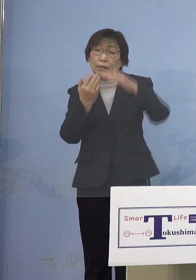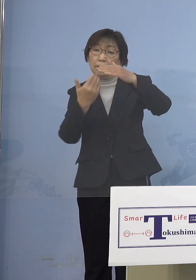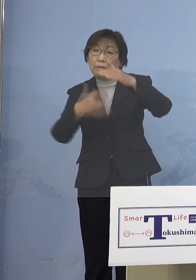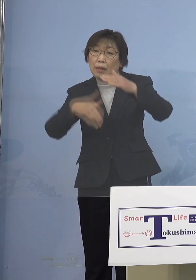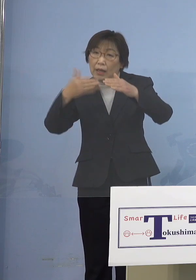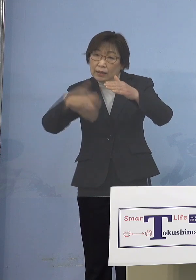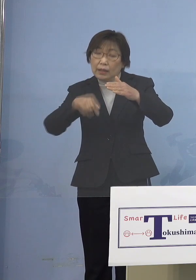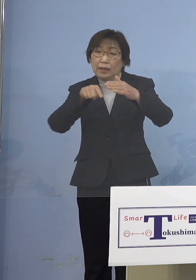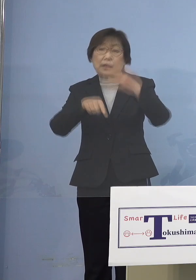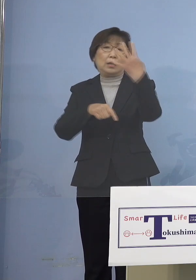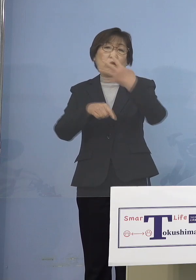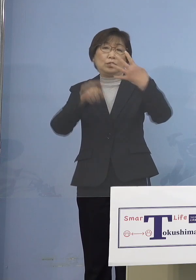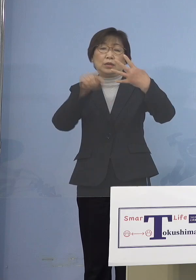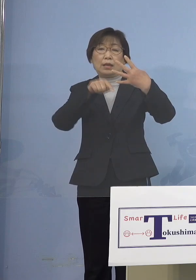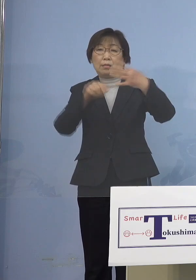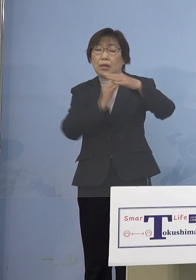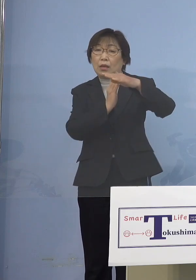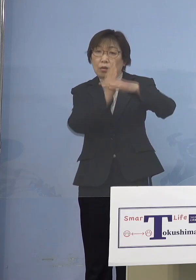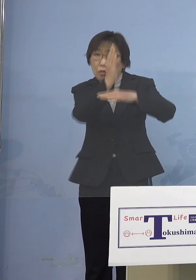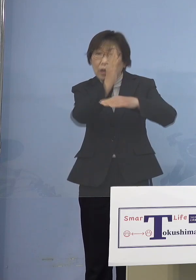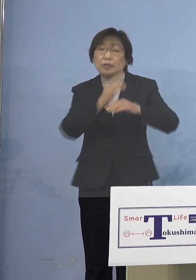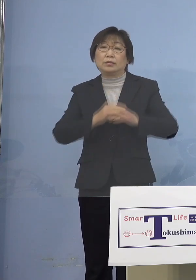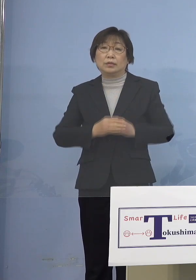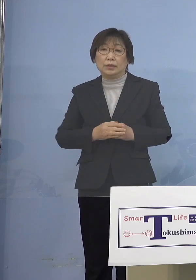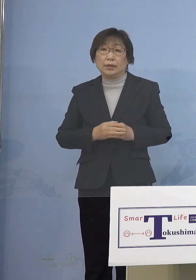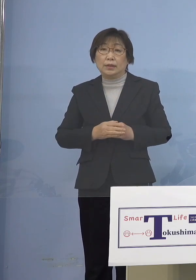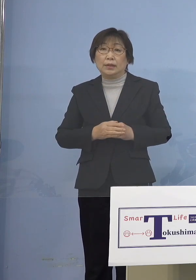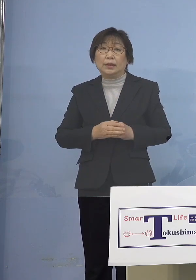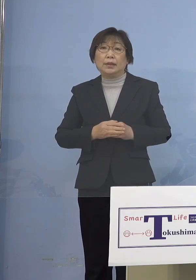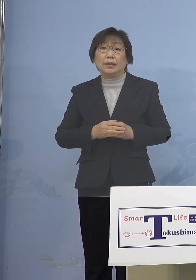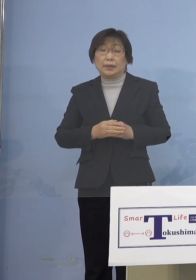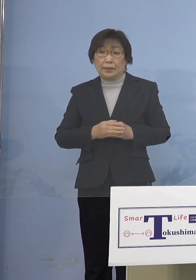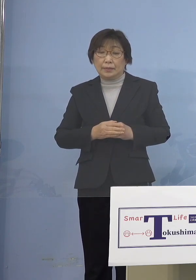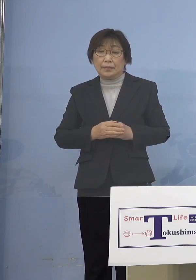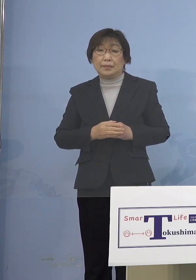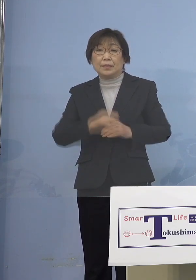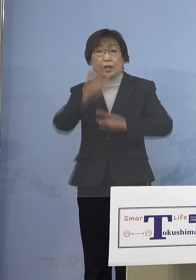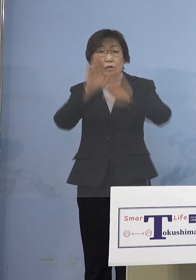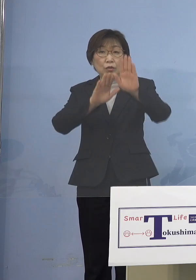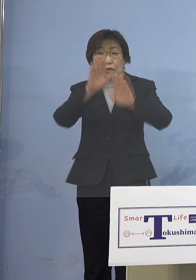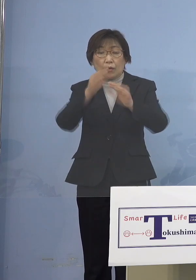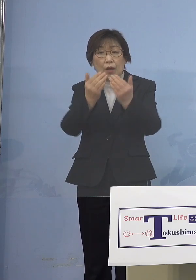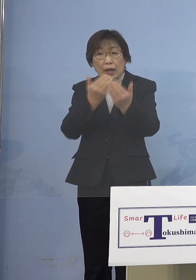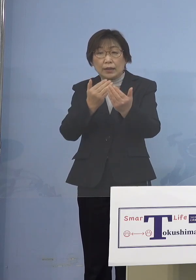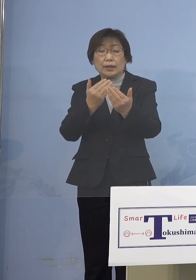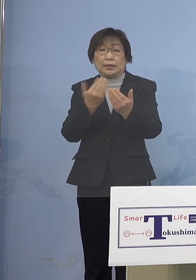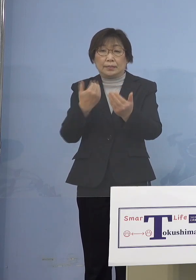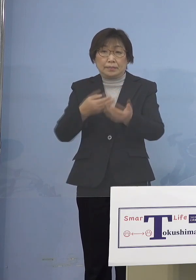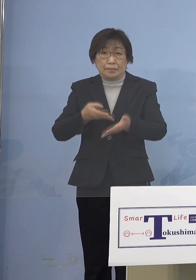状況となりました そして傾向、はっきりしている 申し上げたとおり本日もクラスターの